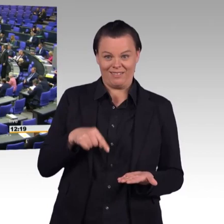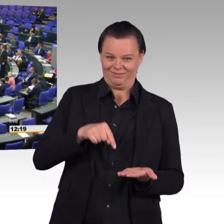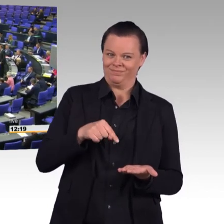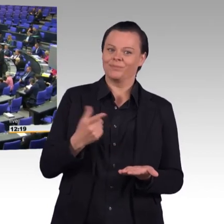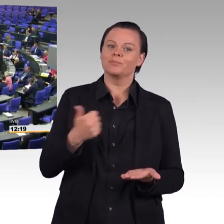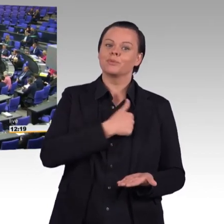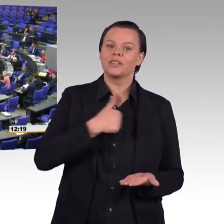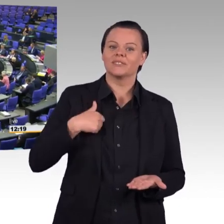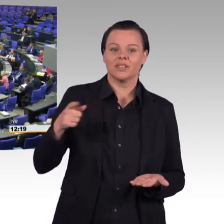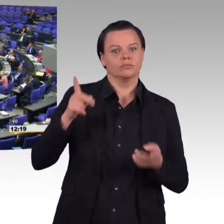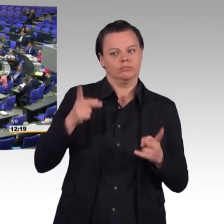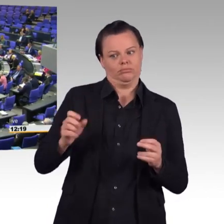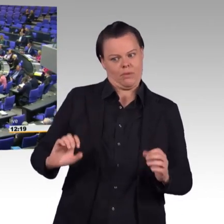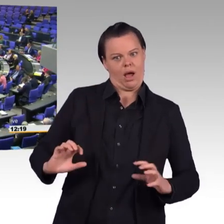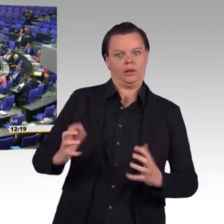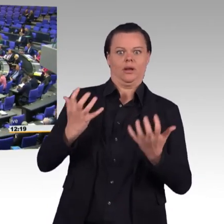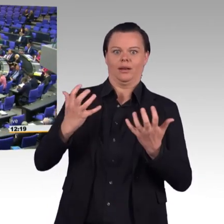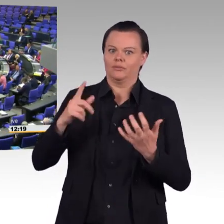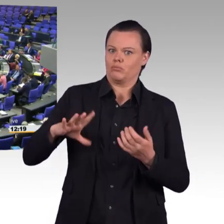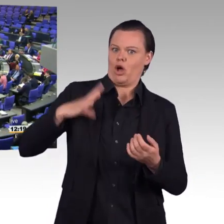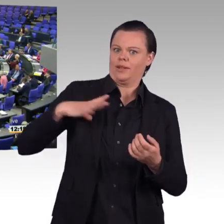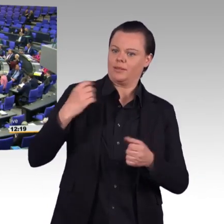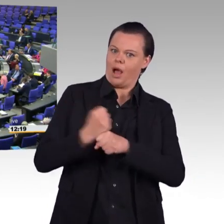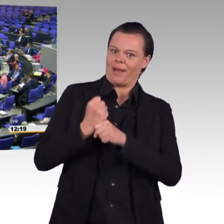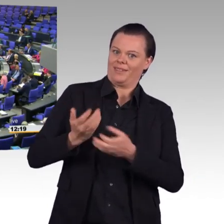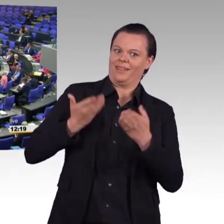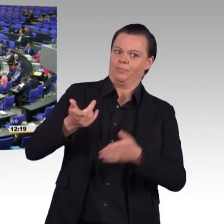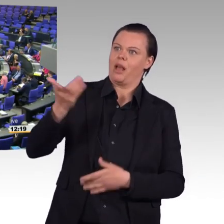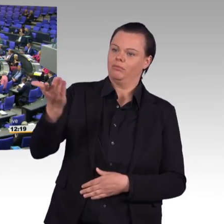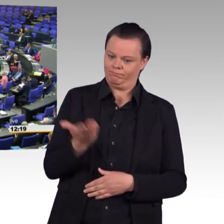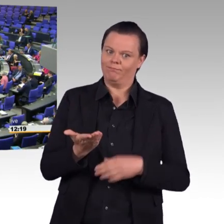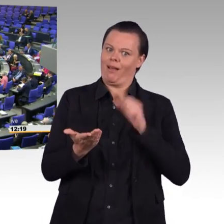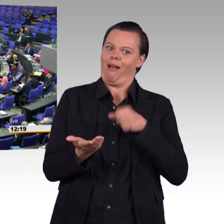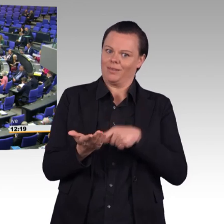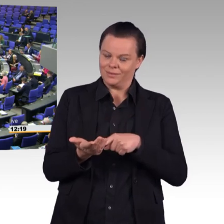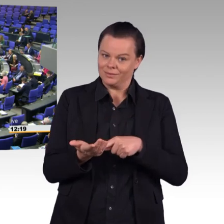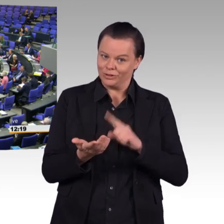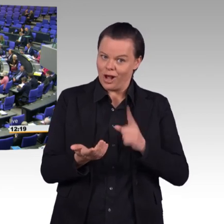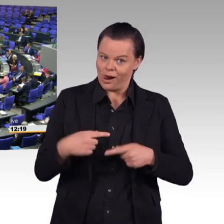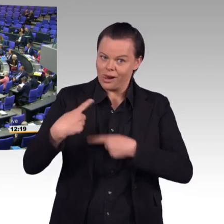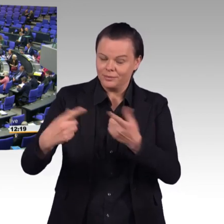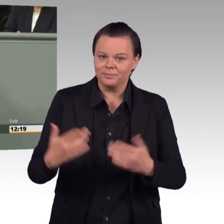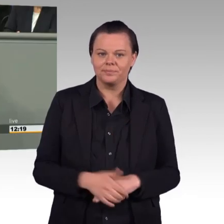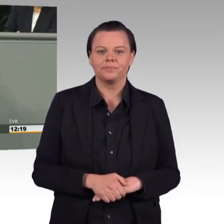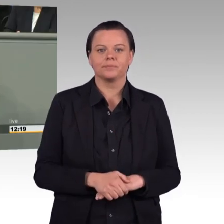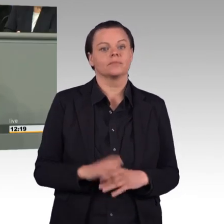Mit höherem Sold und mehr Sozialleistungen will Ursula von der Leyen mehr Menschen in die Bundeswehr locken.